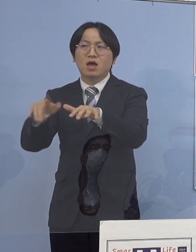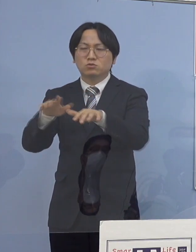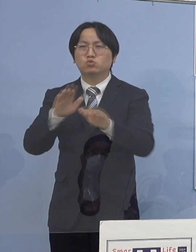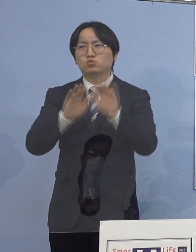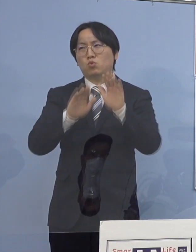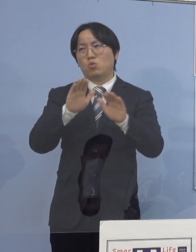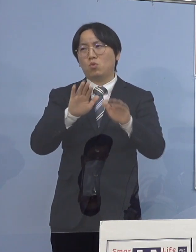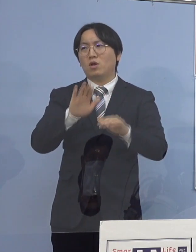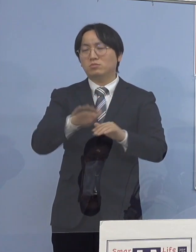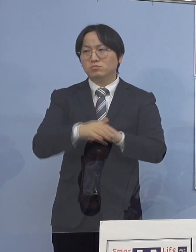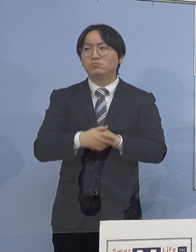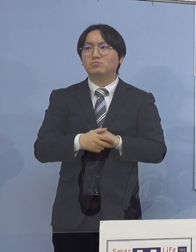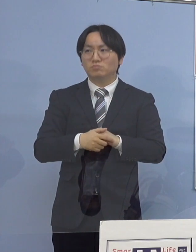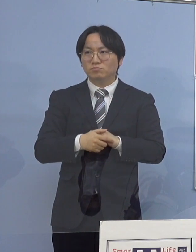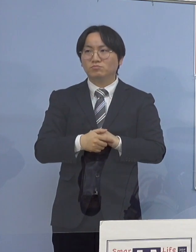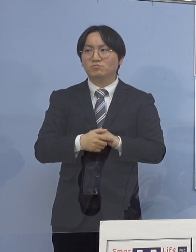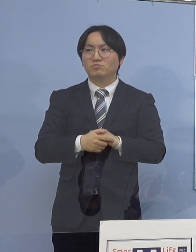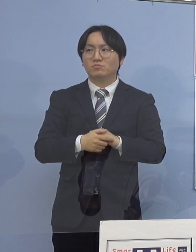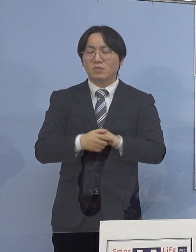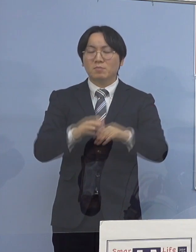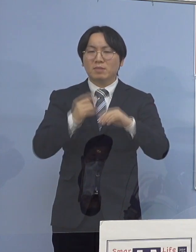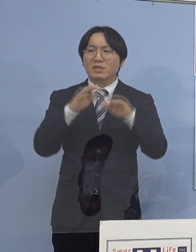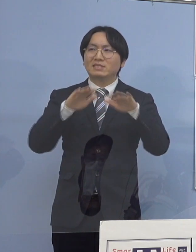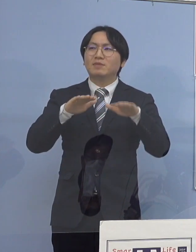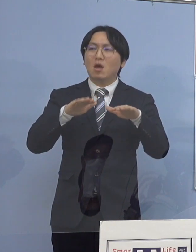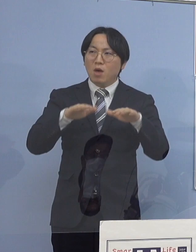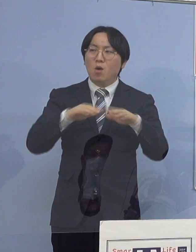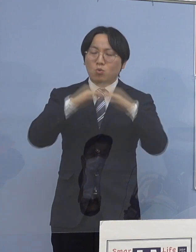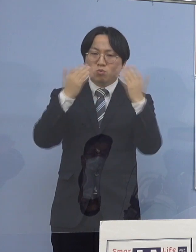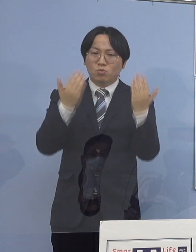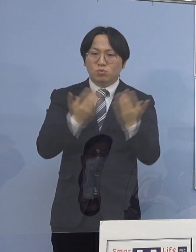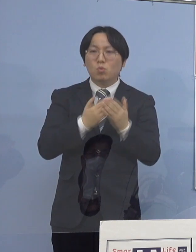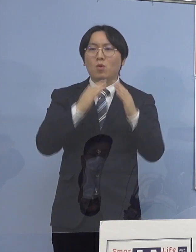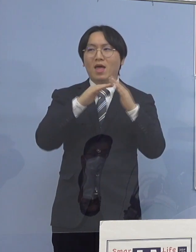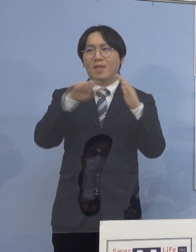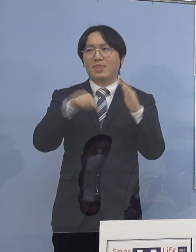これが契機となって そして、まずは若い皆さん